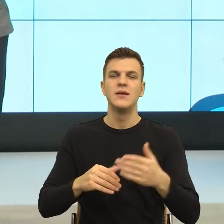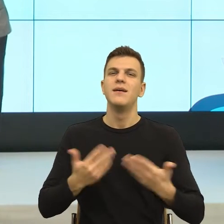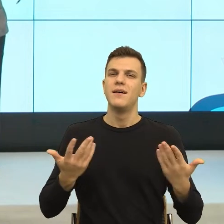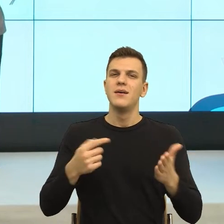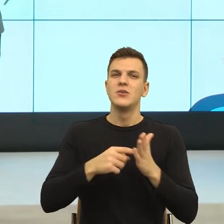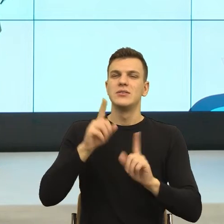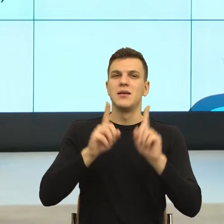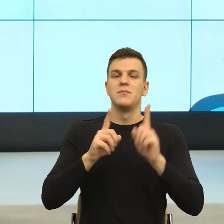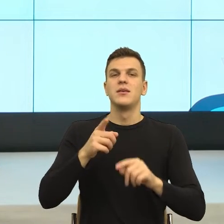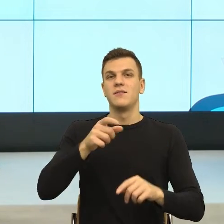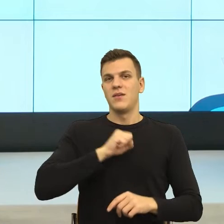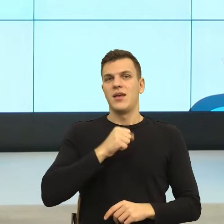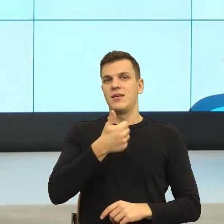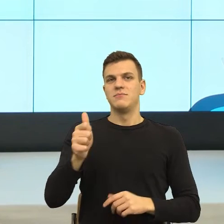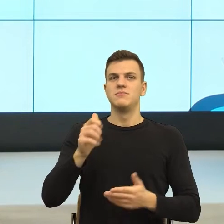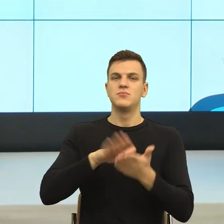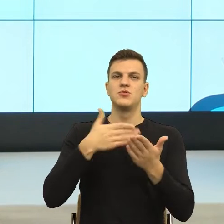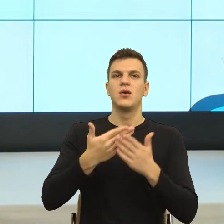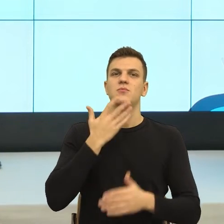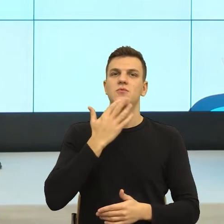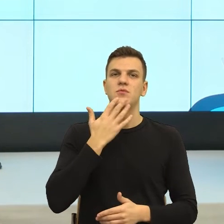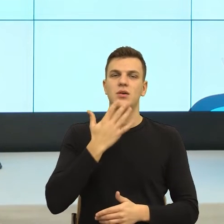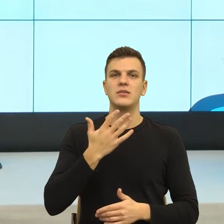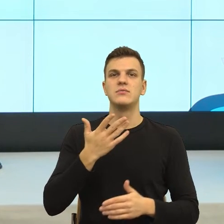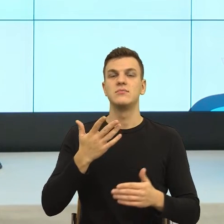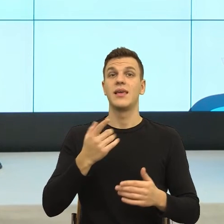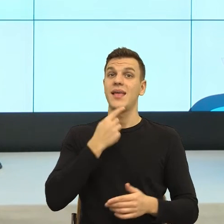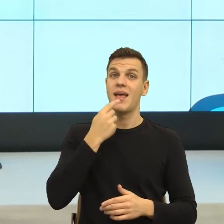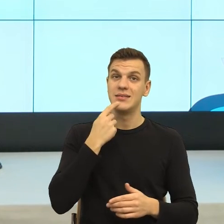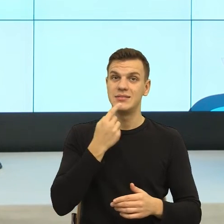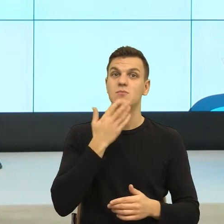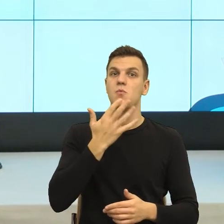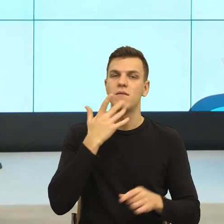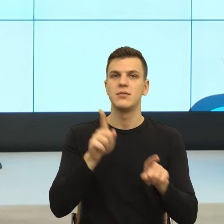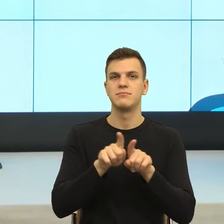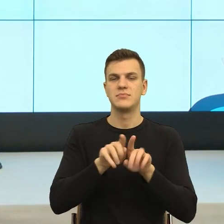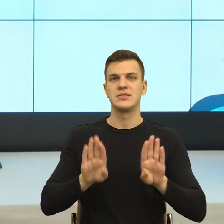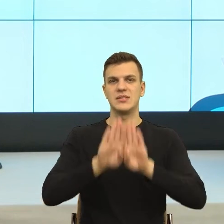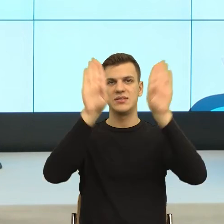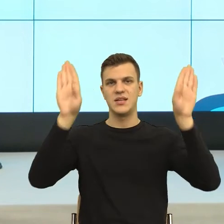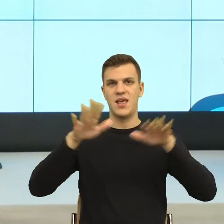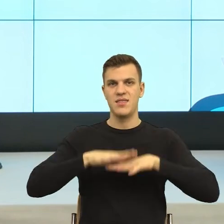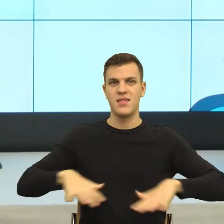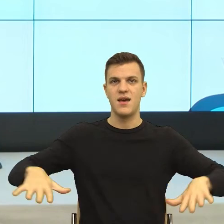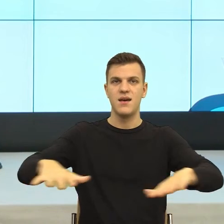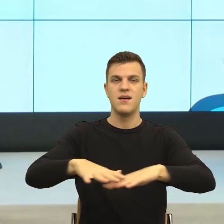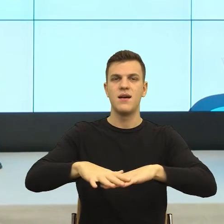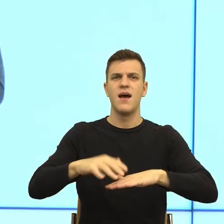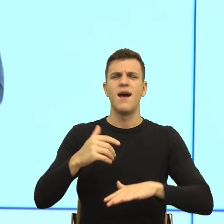sceny zdarzeń, który język roztacza przed nami. Natomiast tak sobie pomyślałem jak weryfikować to,